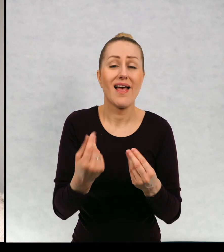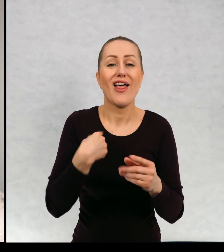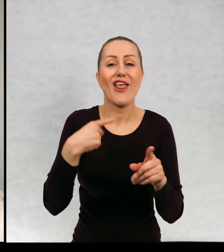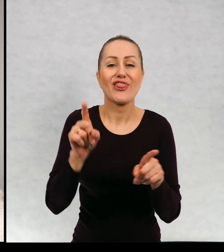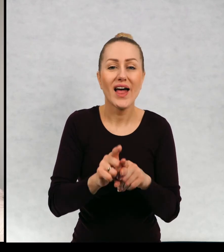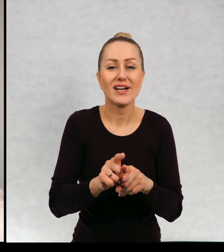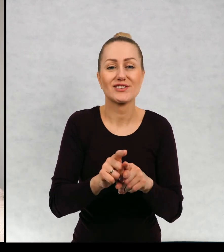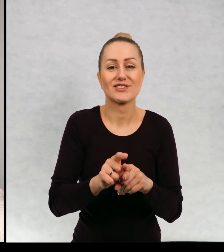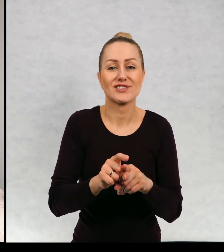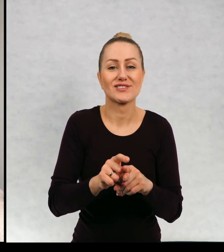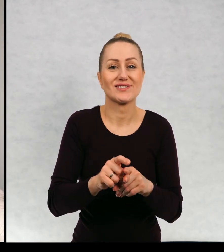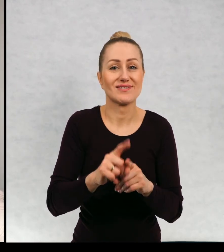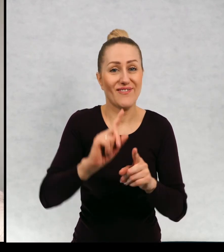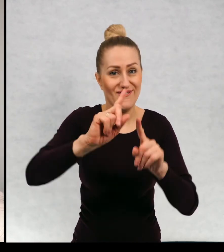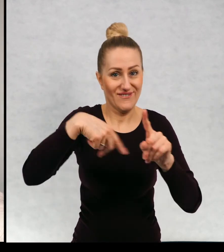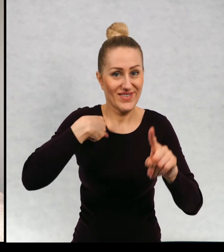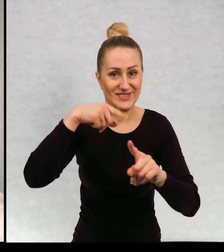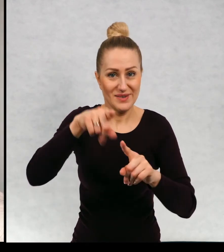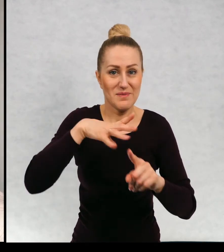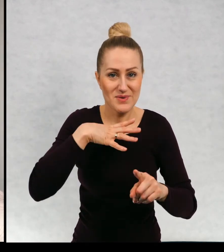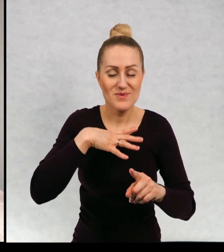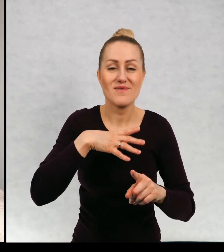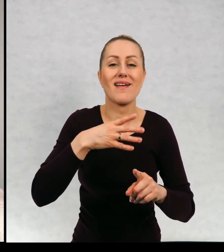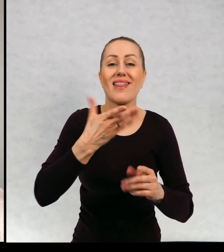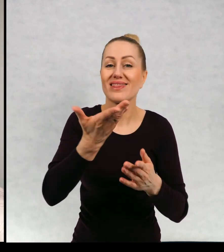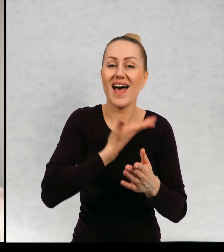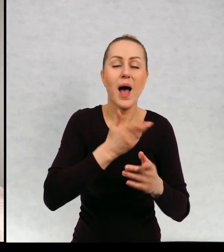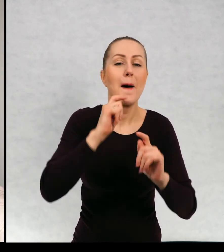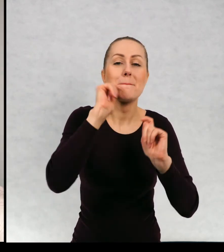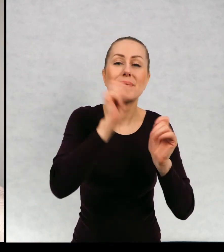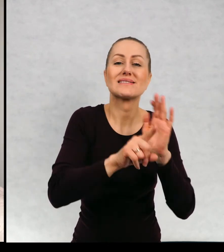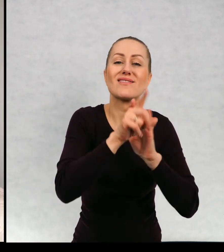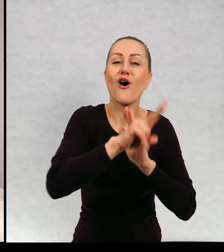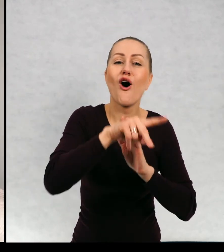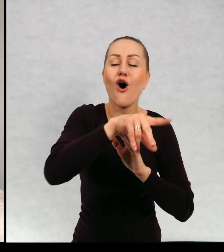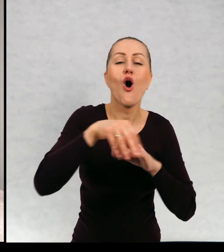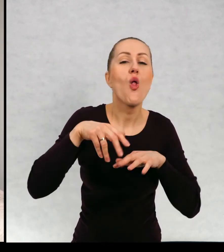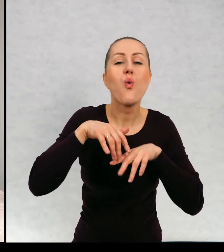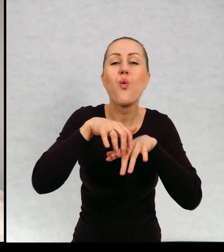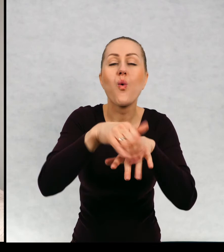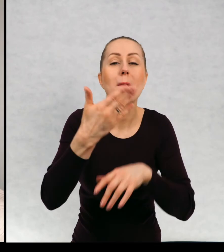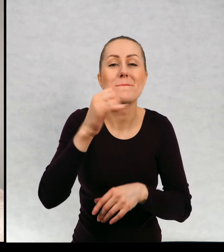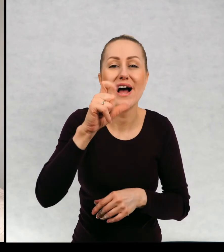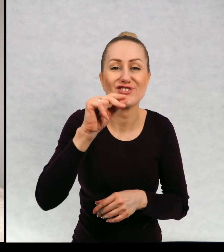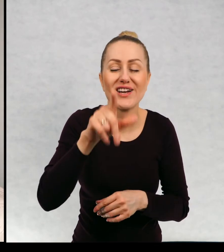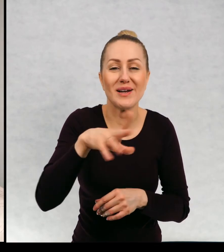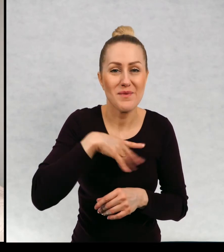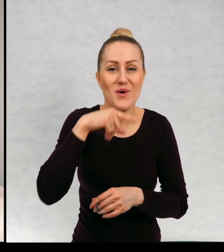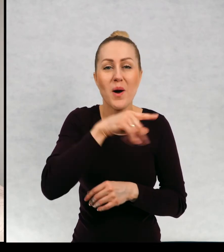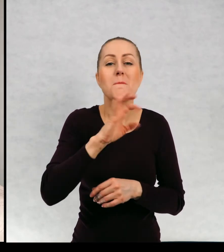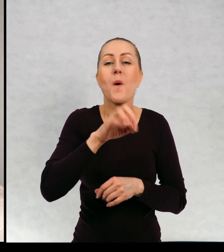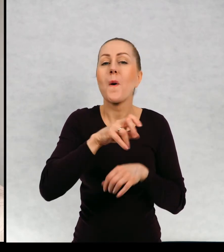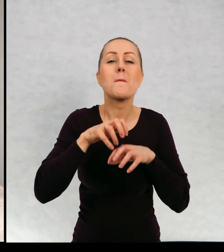Dostawałam też prezenty dla Maćka, były to na ogół słodycze, ponieważ Duch Maciek